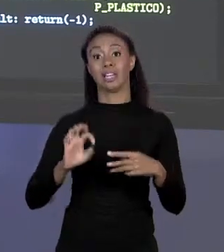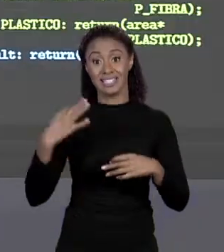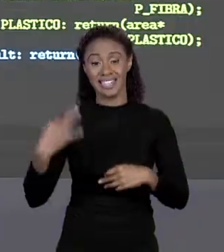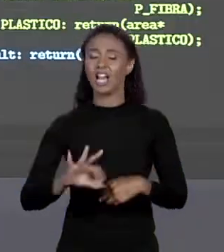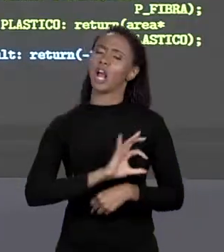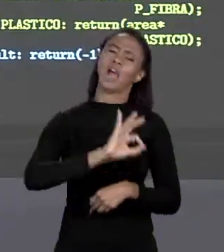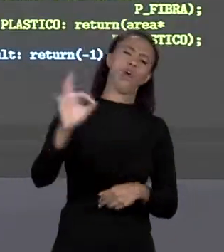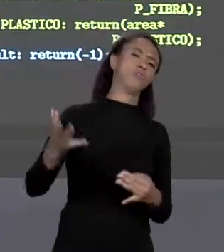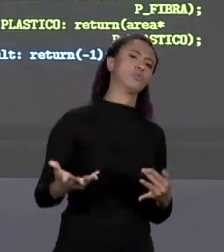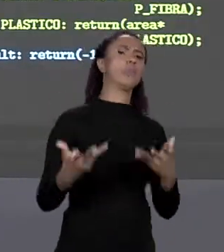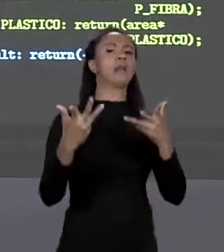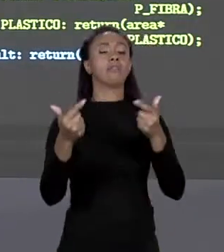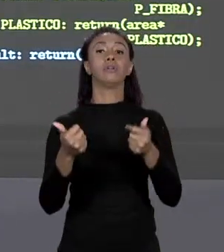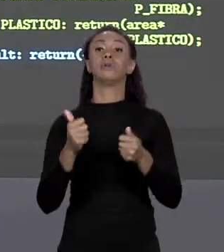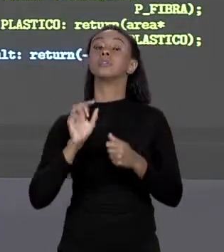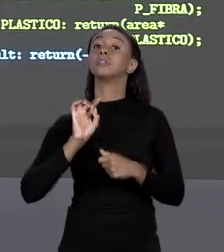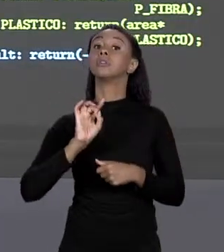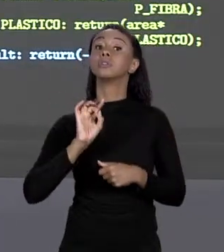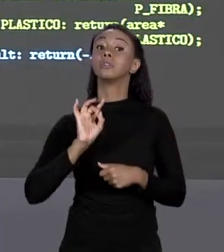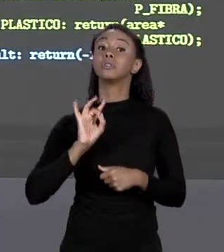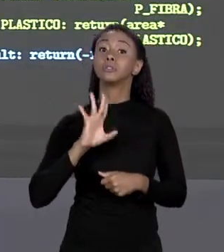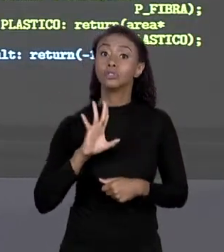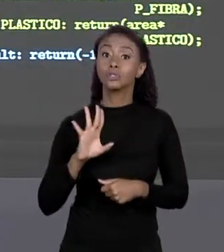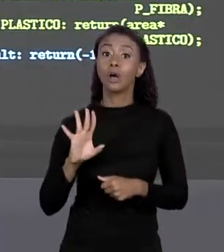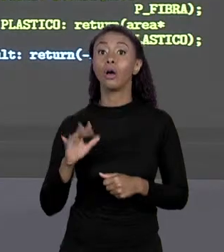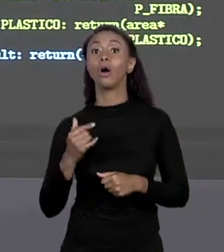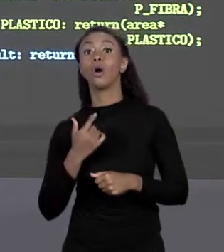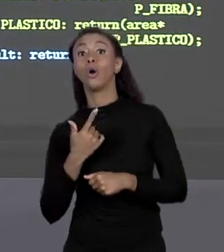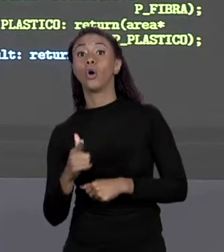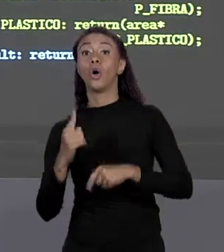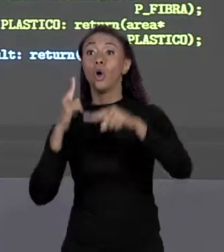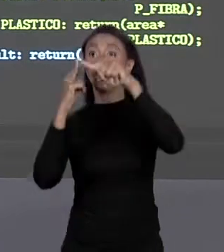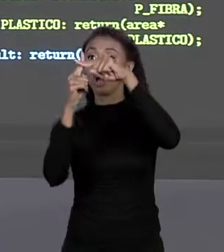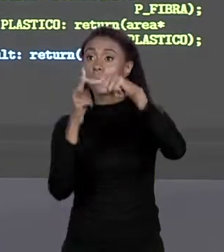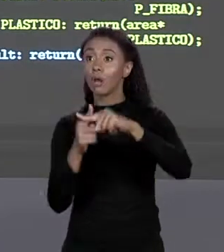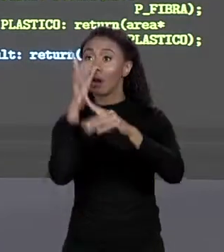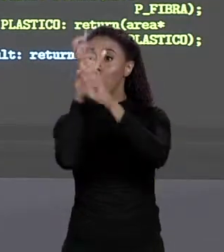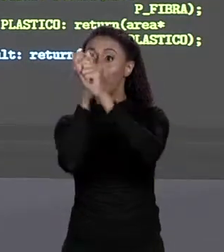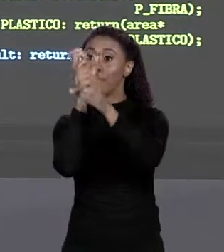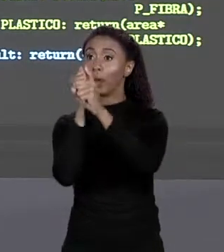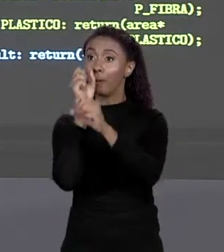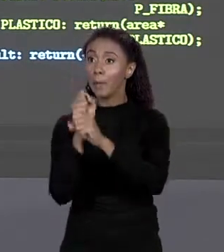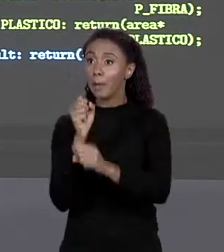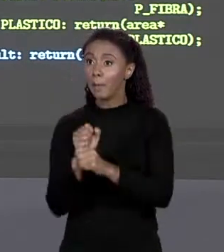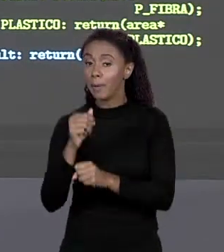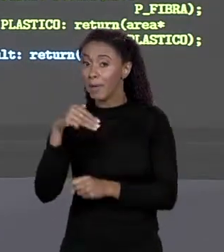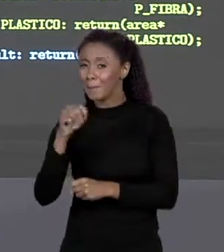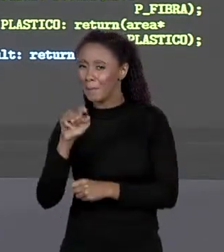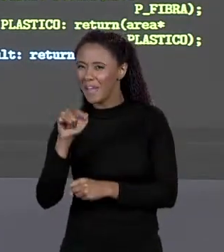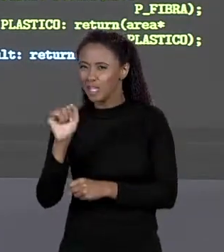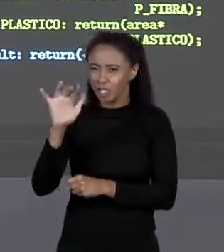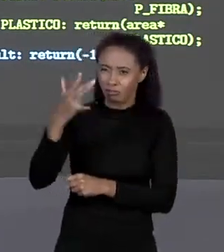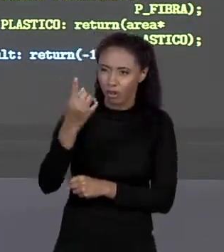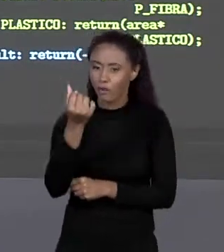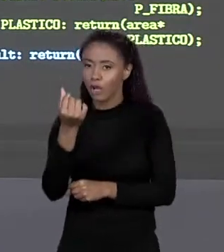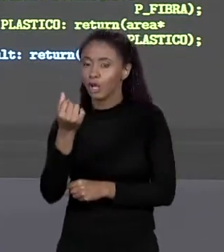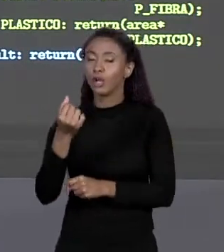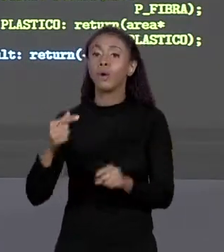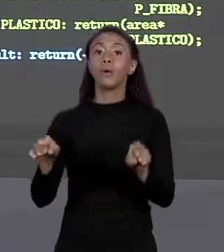MARAVILHOSO! E MUDAR TODOS OS CÁLCULOS DE MÉDIA. OU MUDAR TODOS OS CÁLCULOS QUE ENVOLVEM O CONJUNTO INTEIRO DE